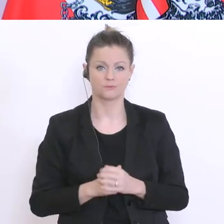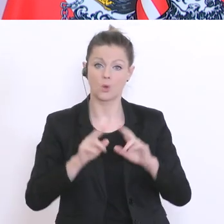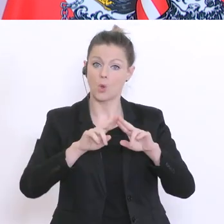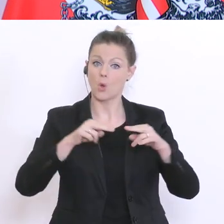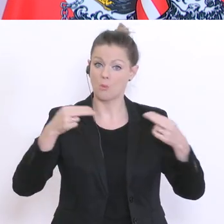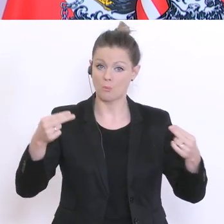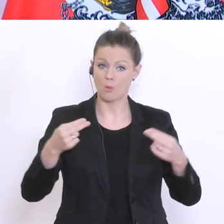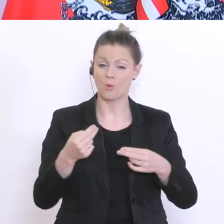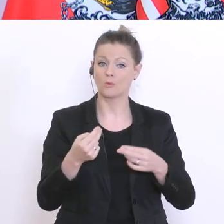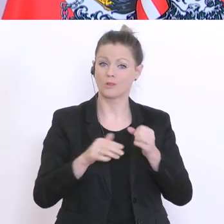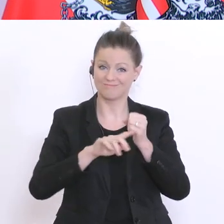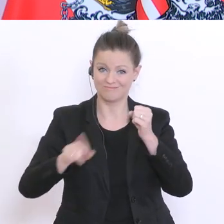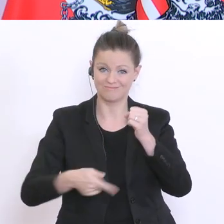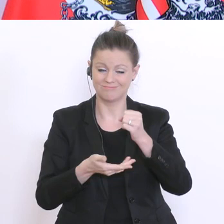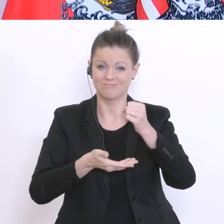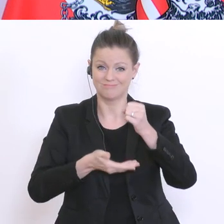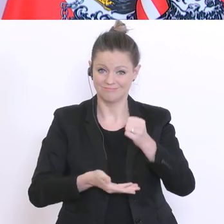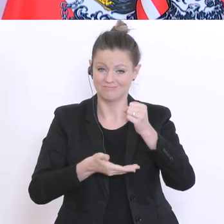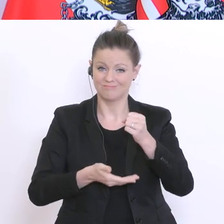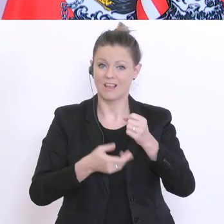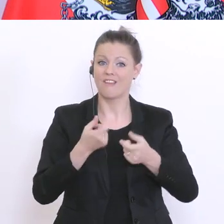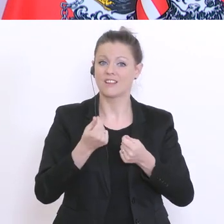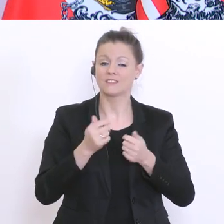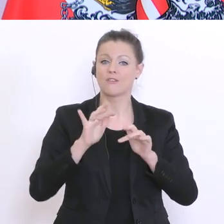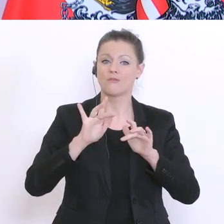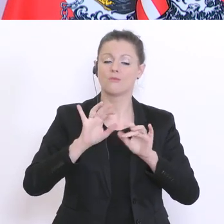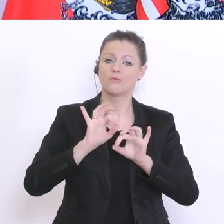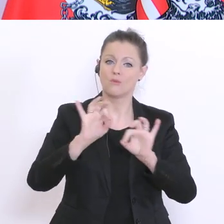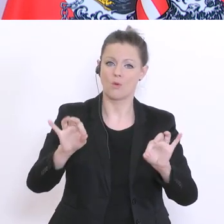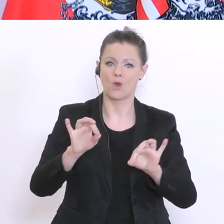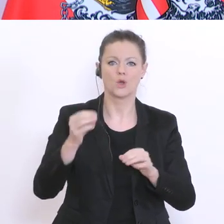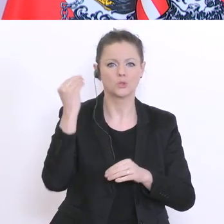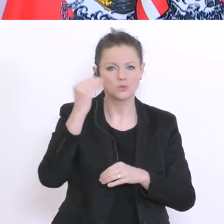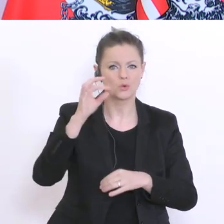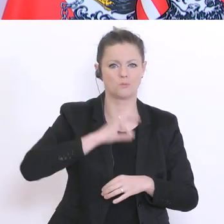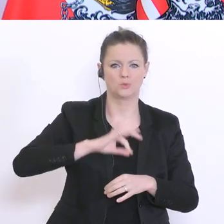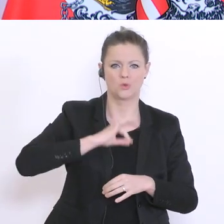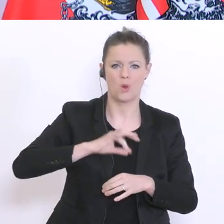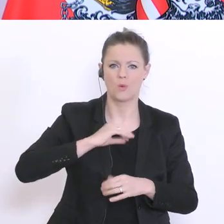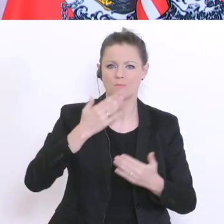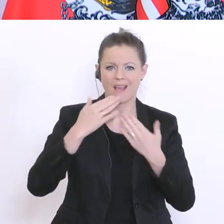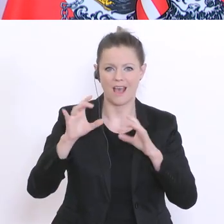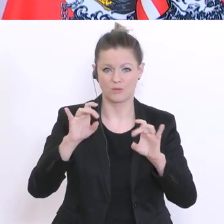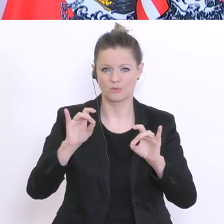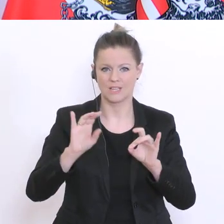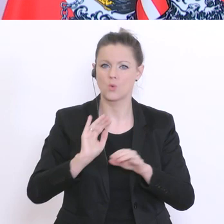über 900°Schulpsychologen, Sozialarbeiter und Beratungslehrer und die sollen aktiv mit jenen